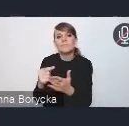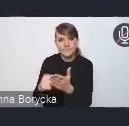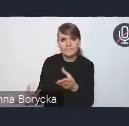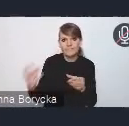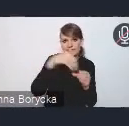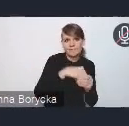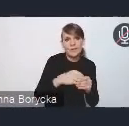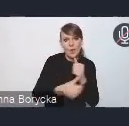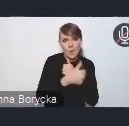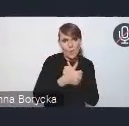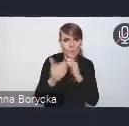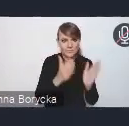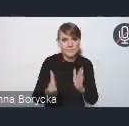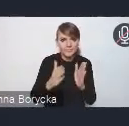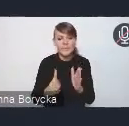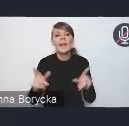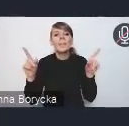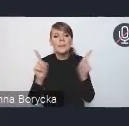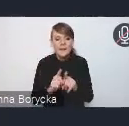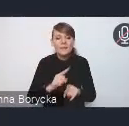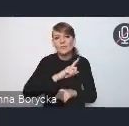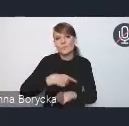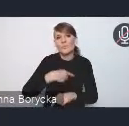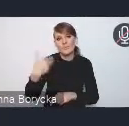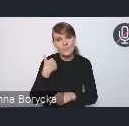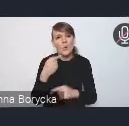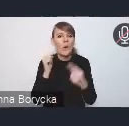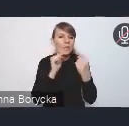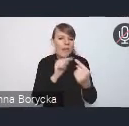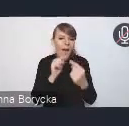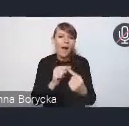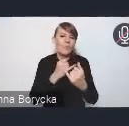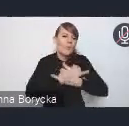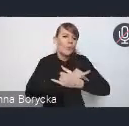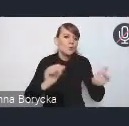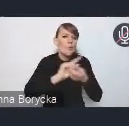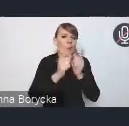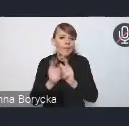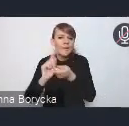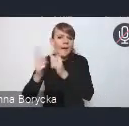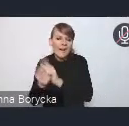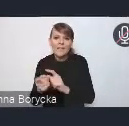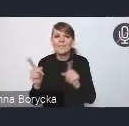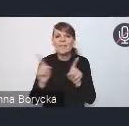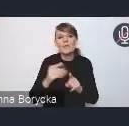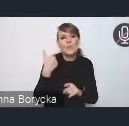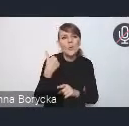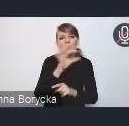I prowadziliśmy też szeroki dialog w ramach różnych spotkań, czy dedykowanych warsztatów z partnerami,